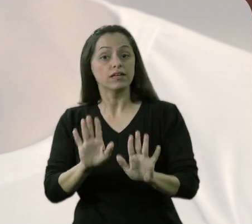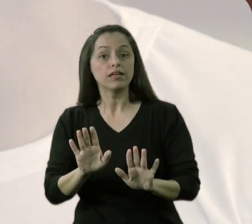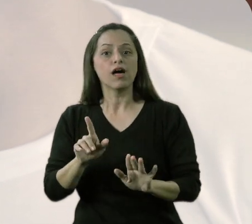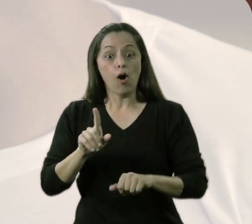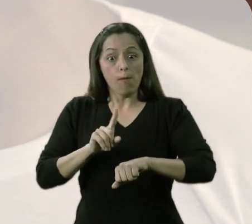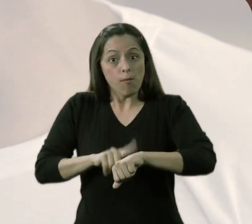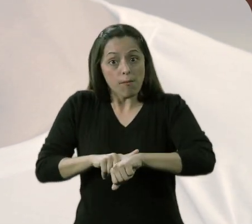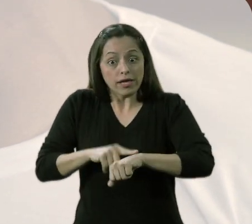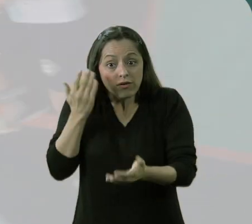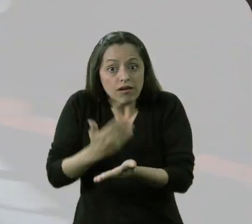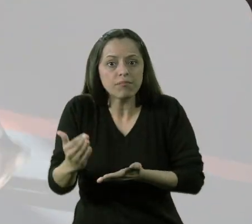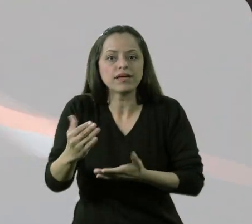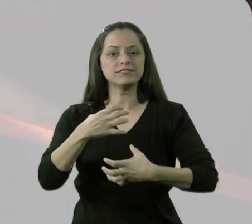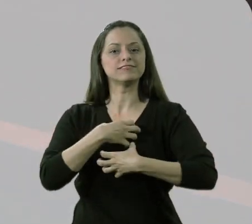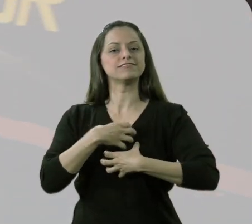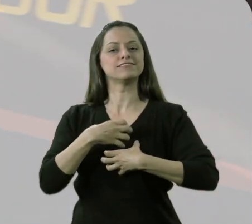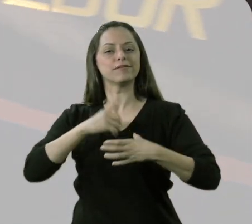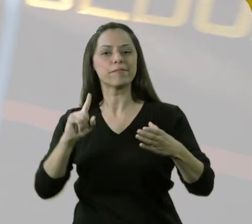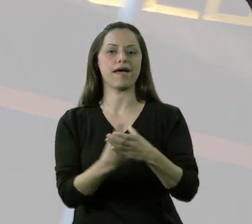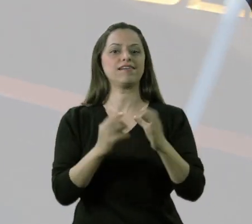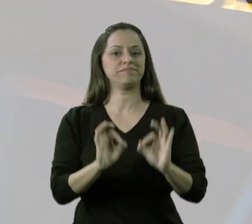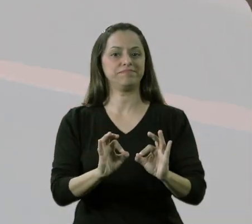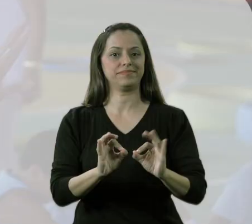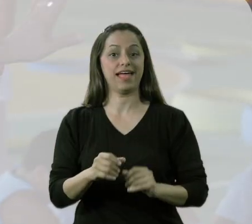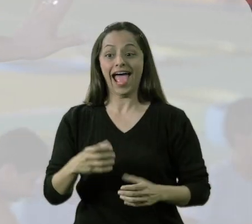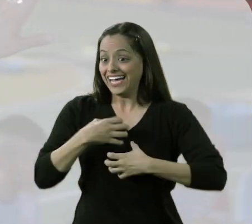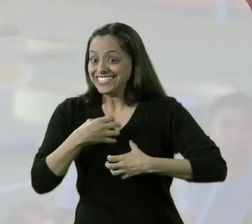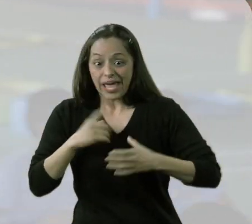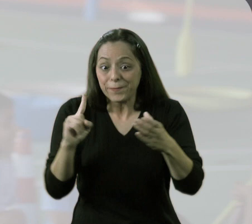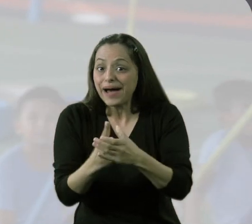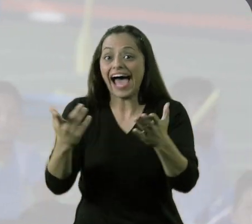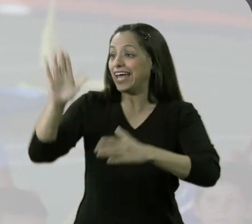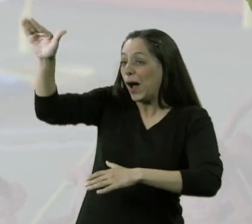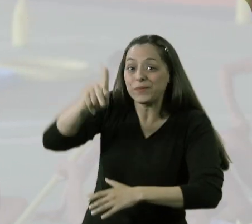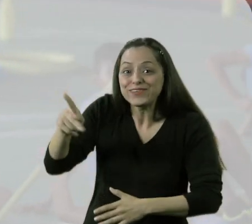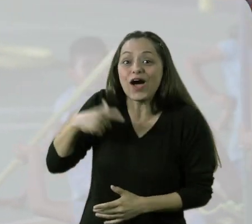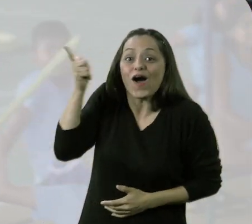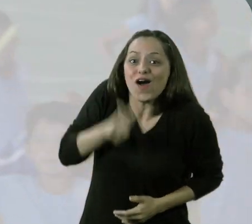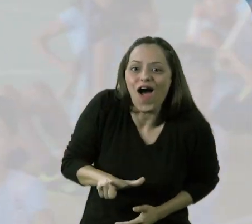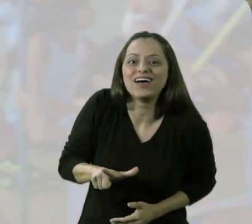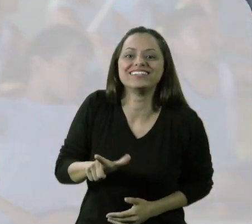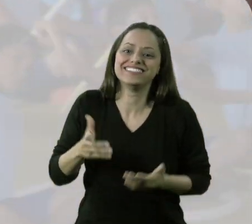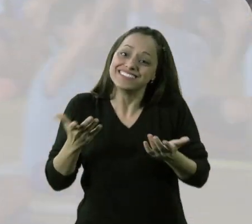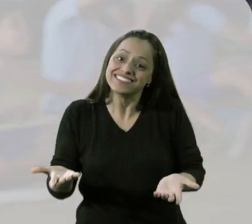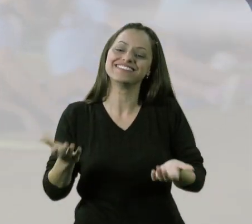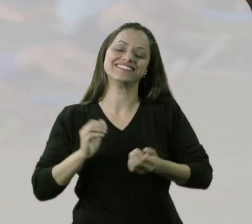Eu quero primeiro que, nesse momento, ele se sinta parte. "Sou parte. Eu posso fazer. Olha, professor, eu faço isso."